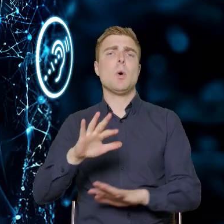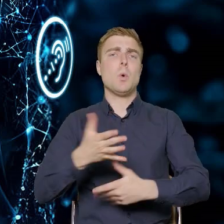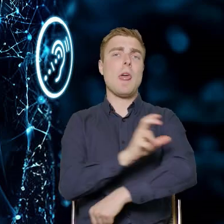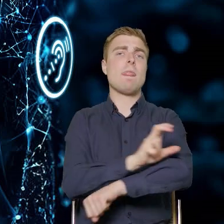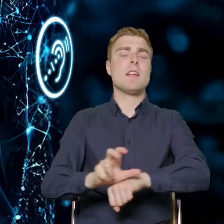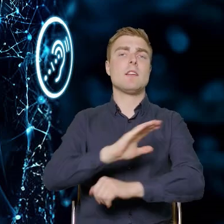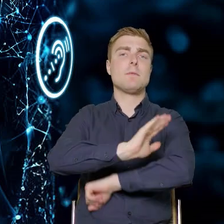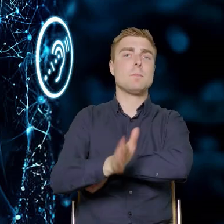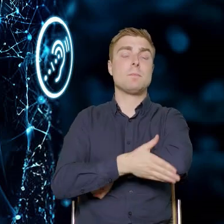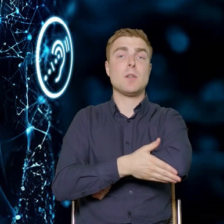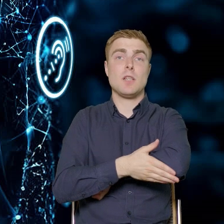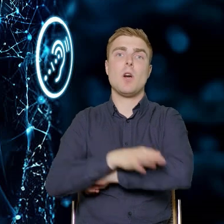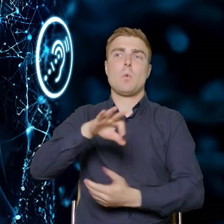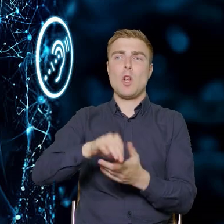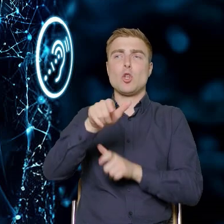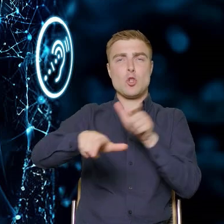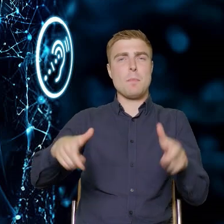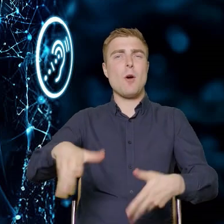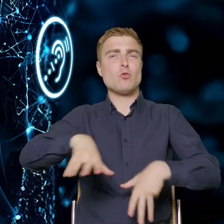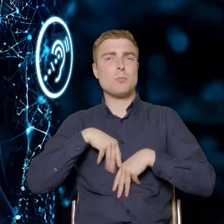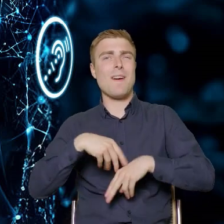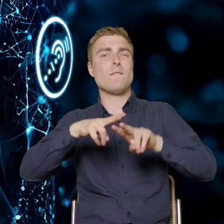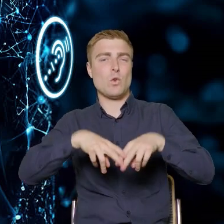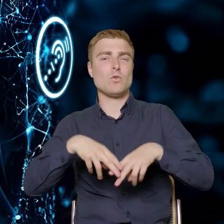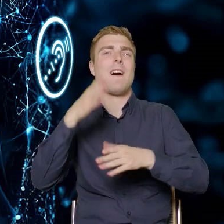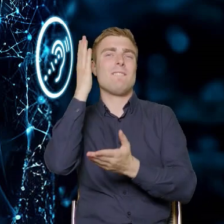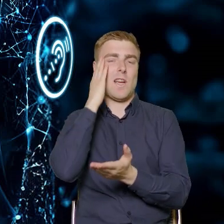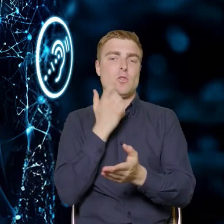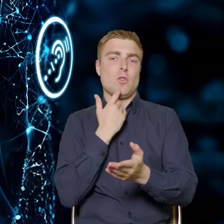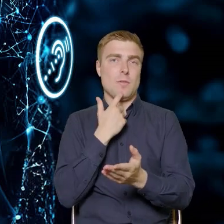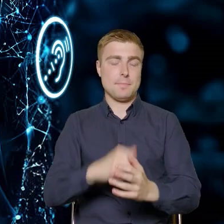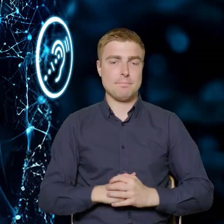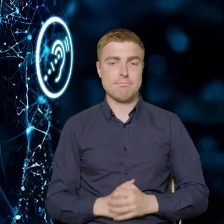którą funduszowcy na pewno znają. Dziękuję za uwagę.